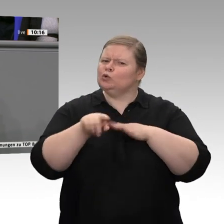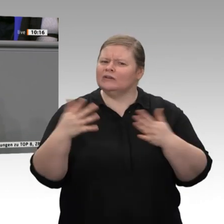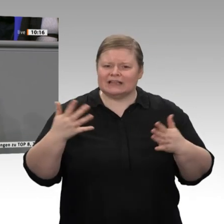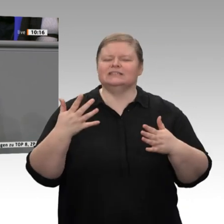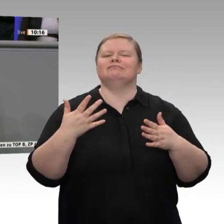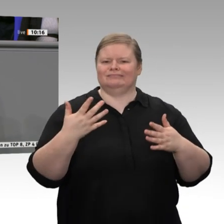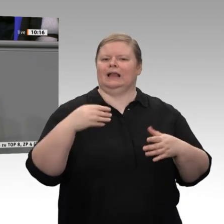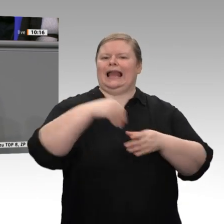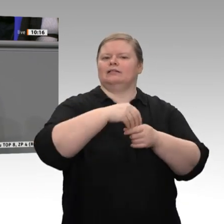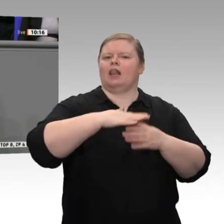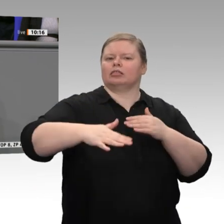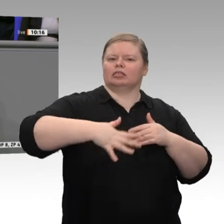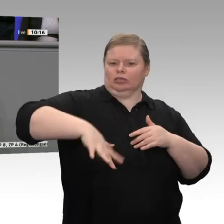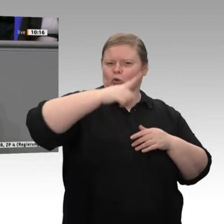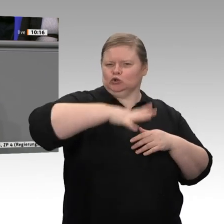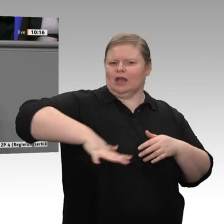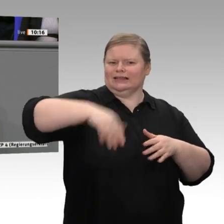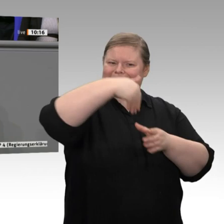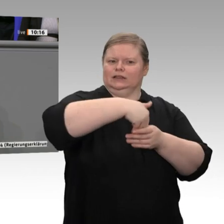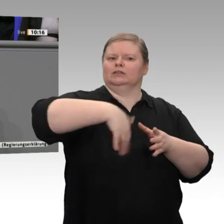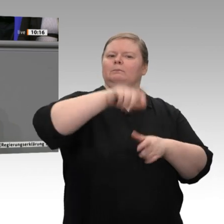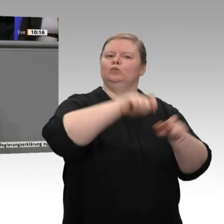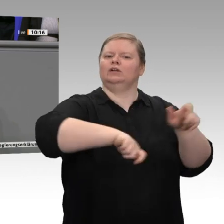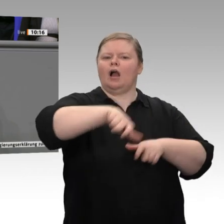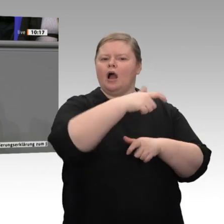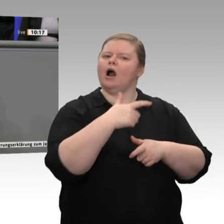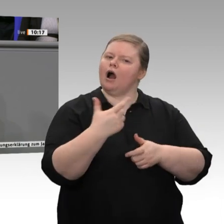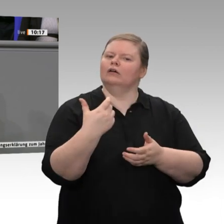Mittelstand, vom Handwerk. Für uns sind Unternehmer immer noch Vorbild und nicht